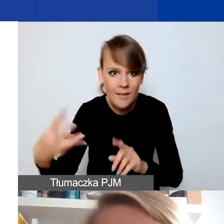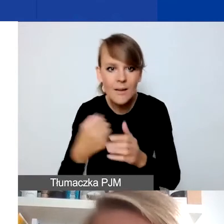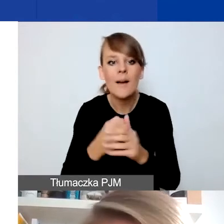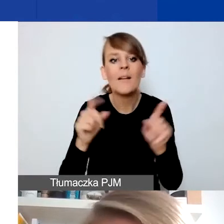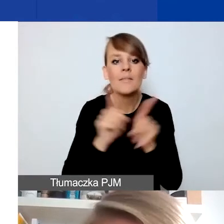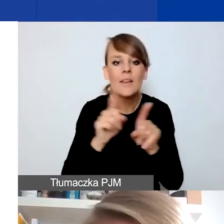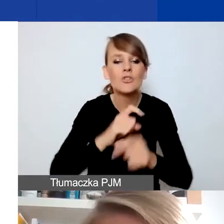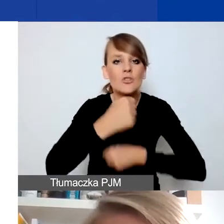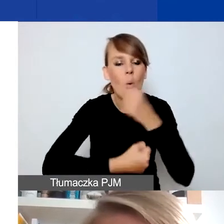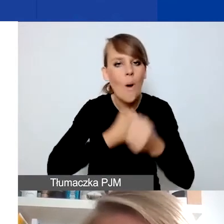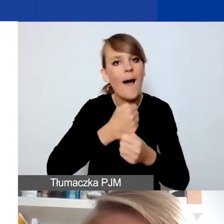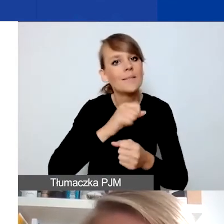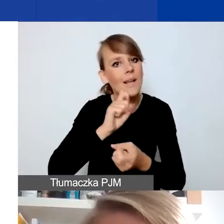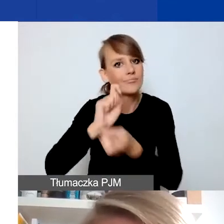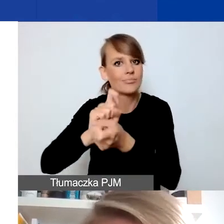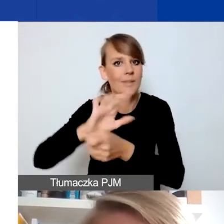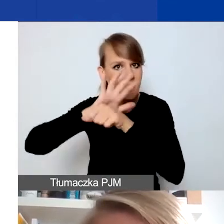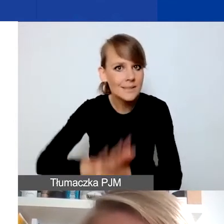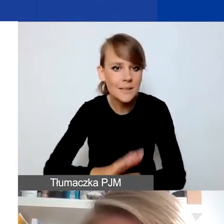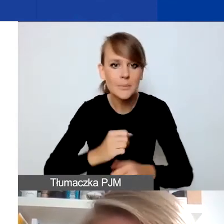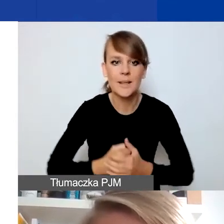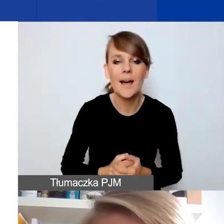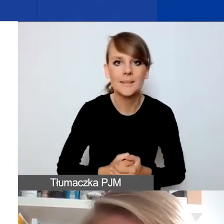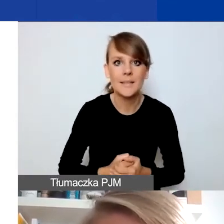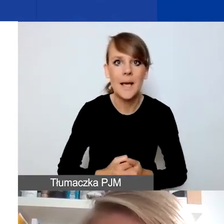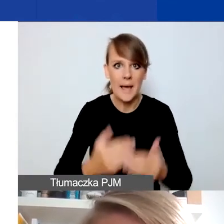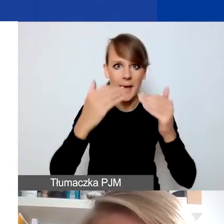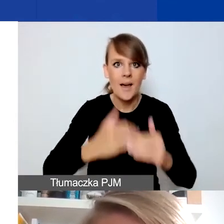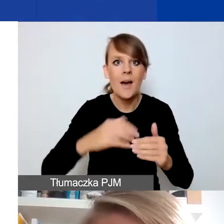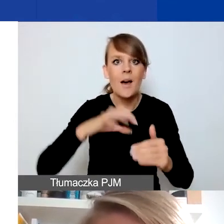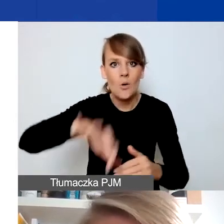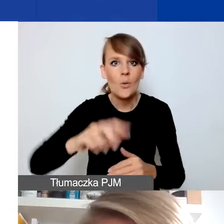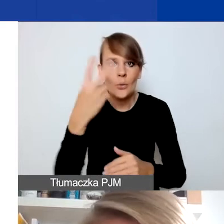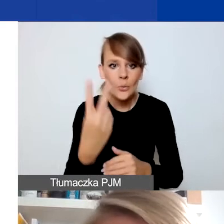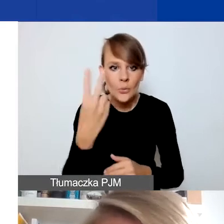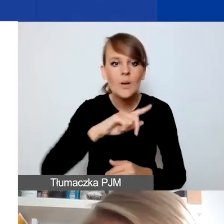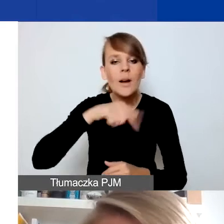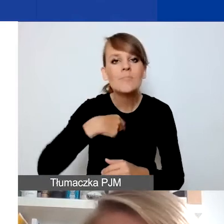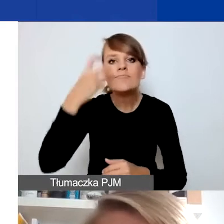W obszarze drugim szczególnie interesują nas projekty dotyczące przeciwdziałania przemocy w rodzinie.